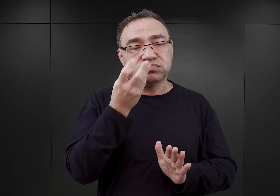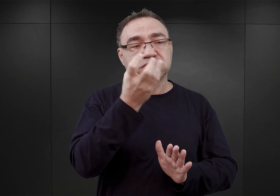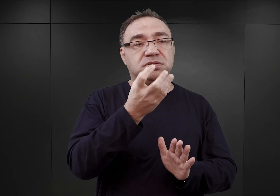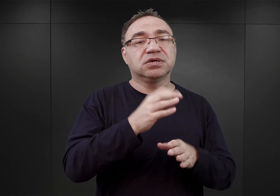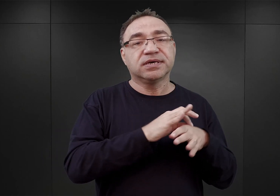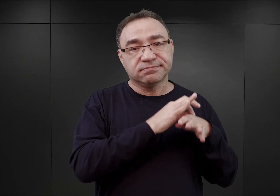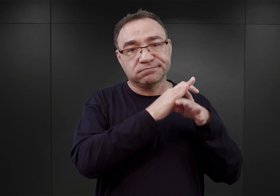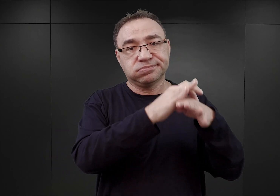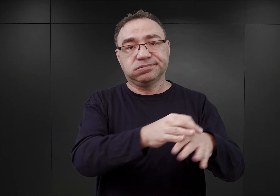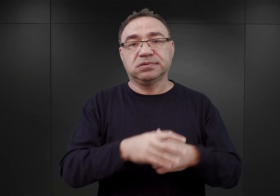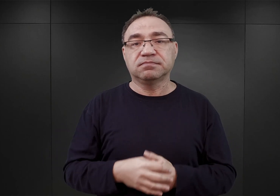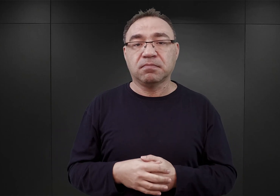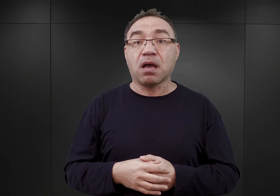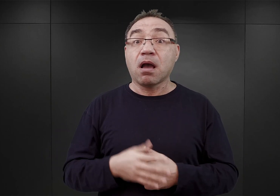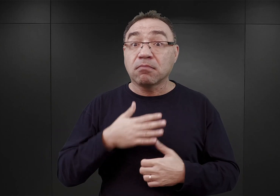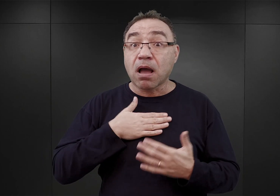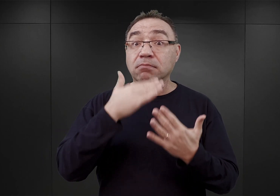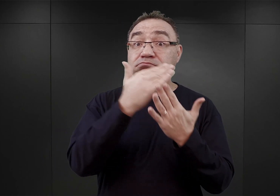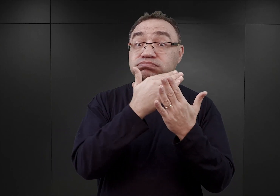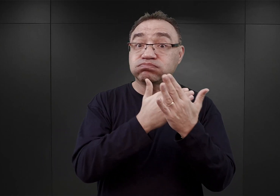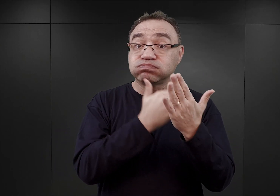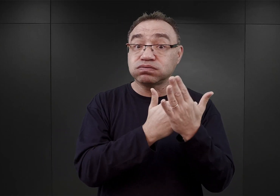Zachował się rozkład jazdy tego pociągu,